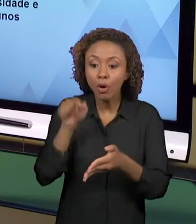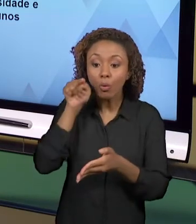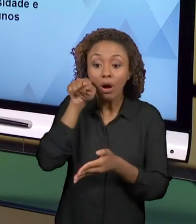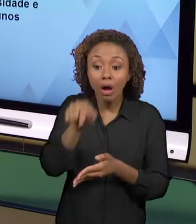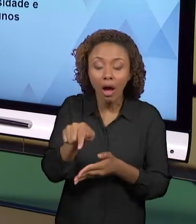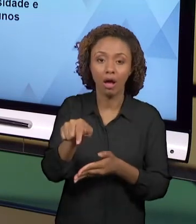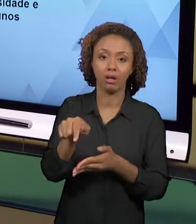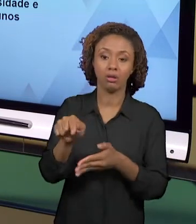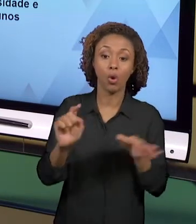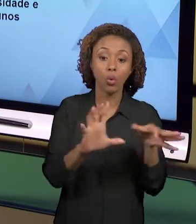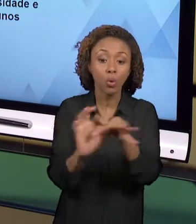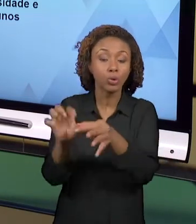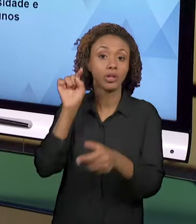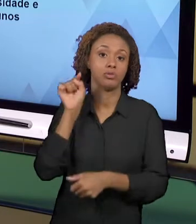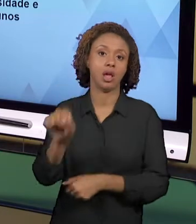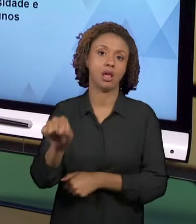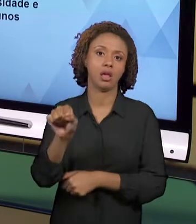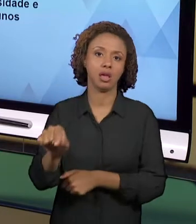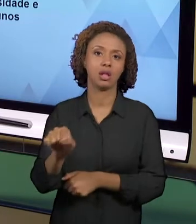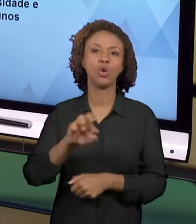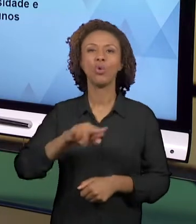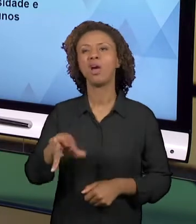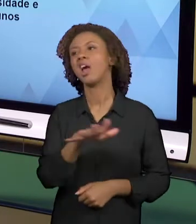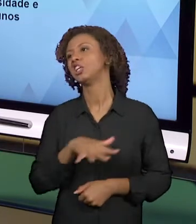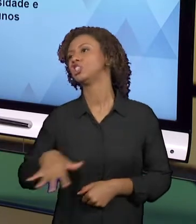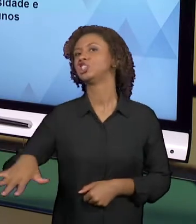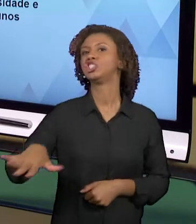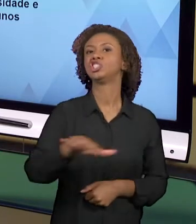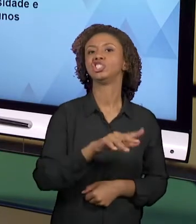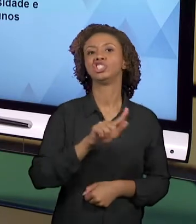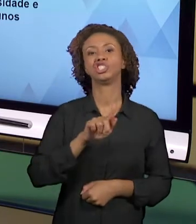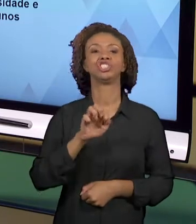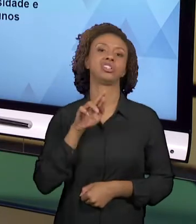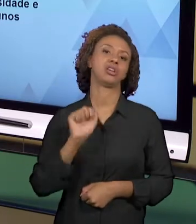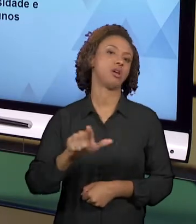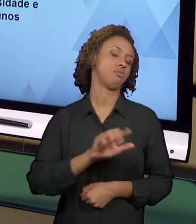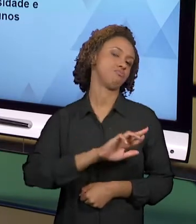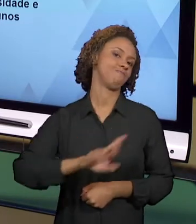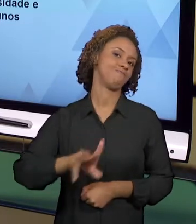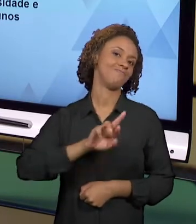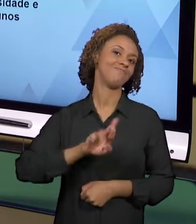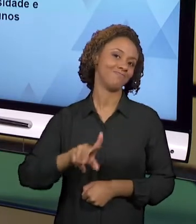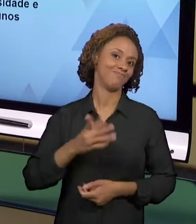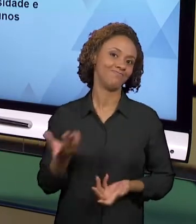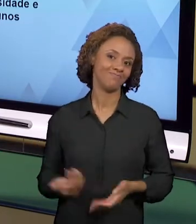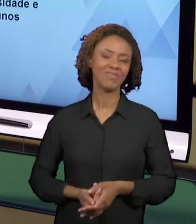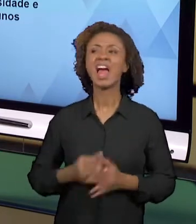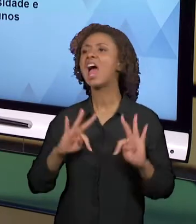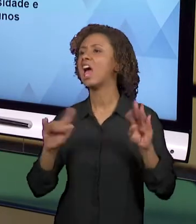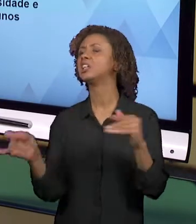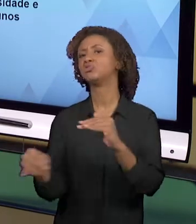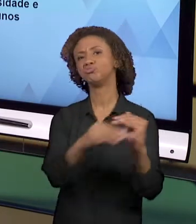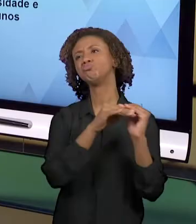ENTÃO ELAS NÃO SÃO GENÉRICAS, ELAS NÃO SÃO ENCONTRADAS PARA TODO MUNDO EM TODO LUGAR, NÉ?